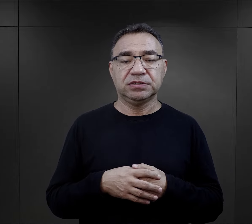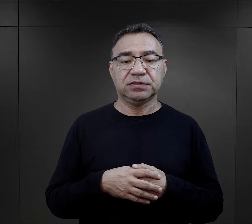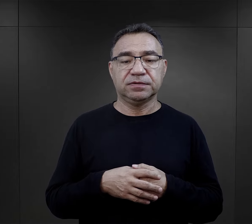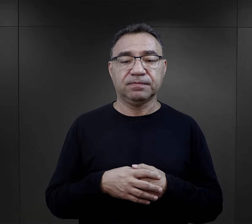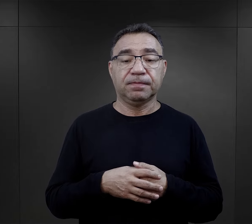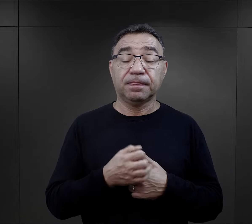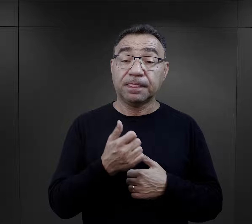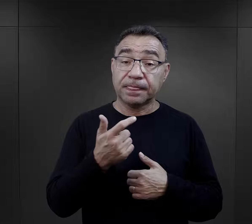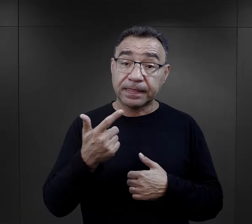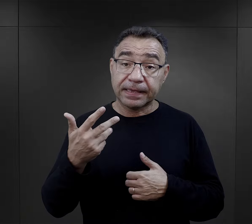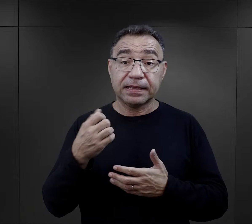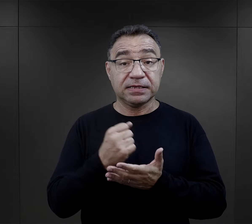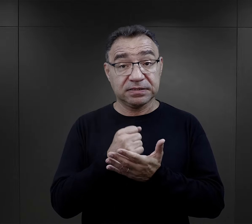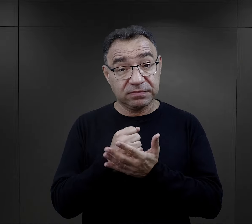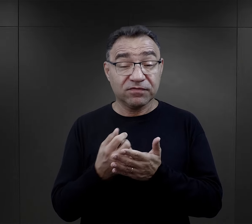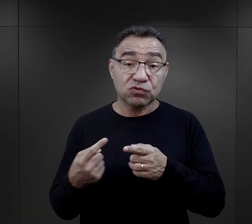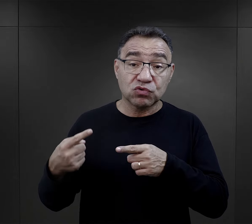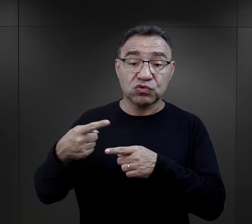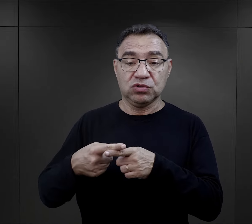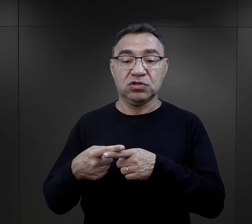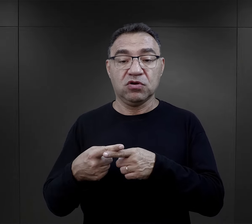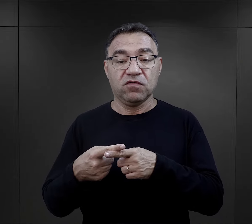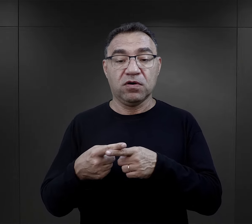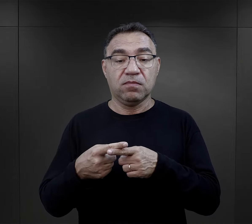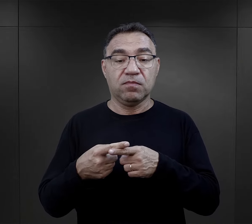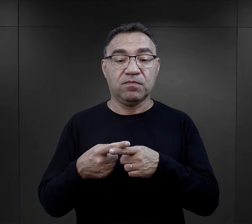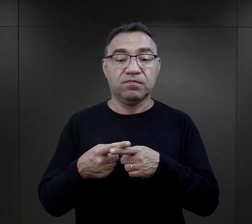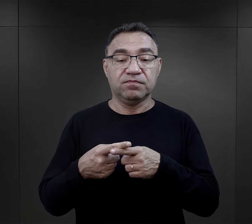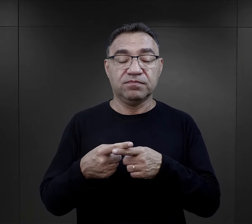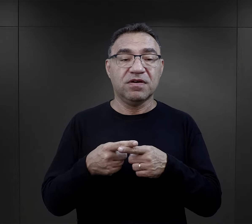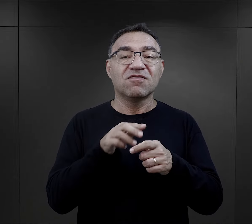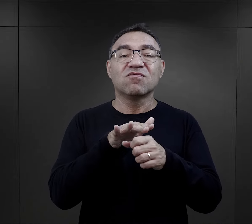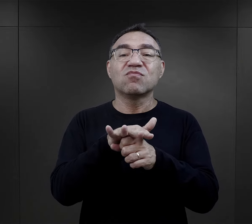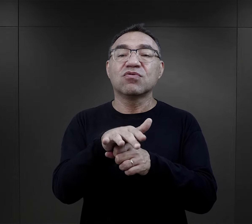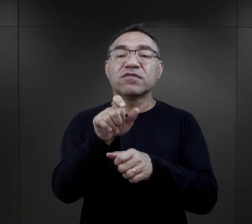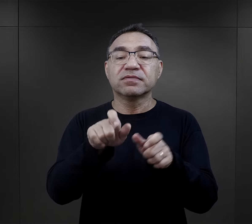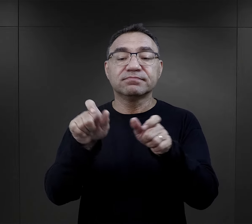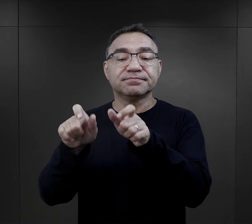Było kilka czynników dodatkowych, które wpływały na więźniów.